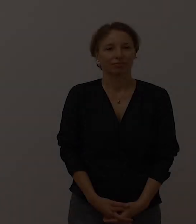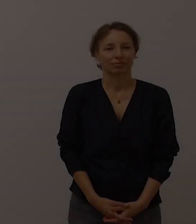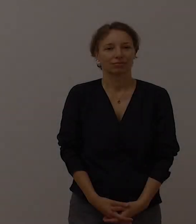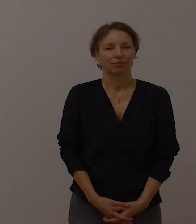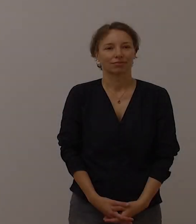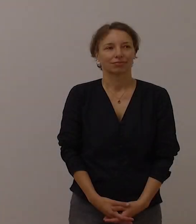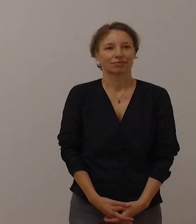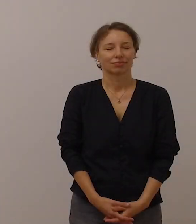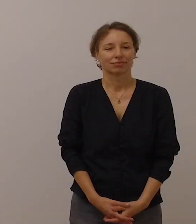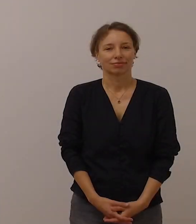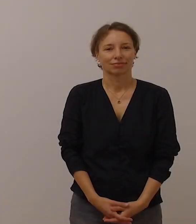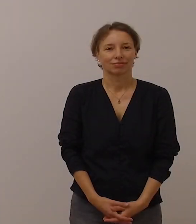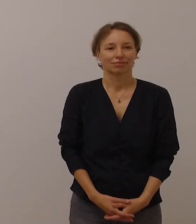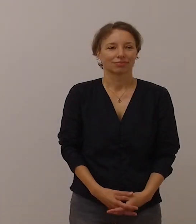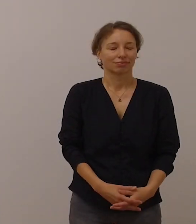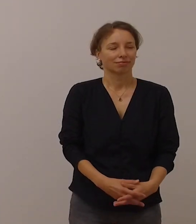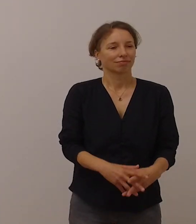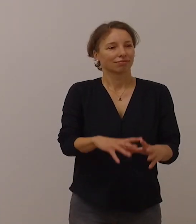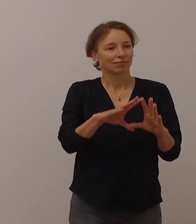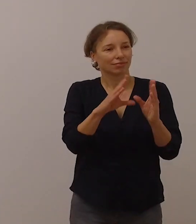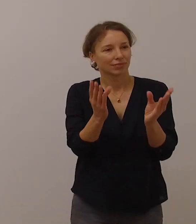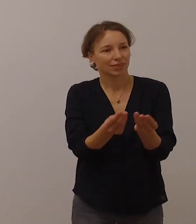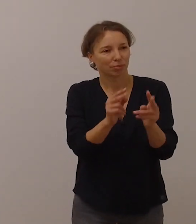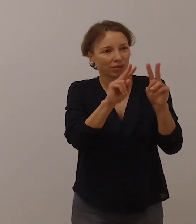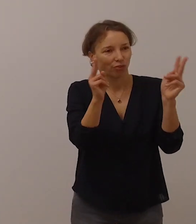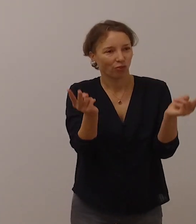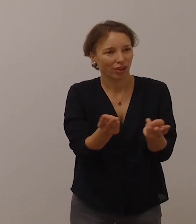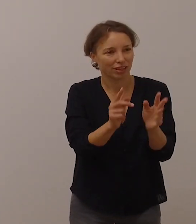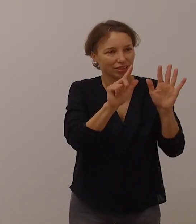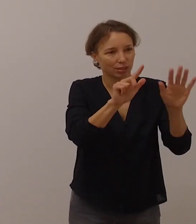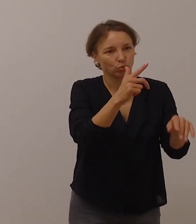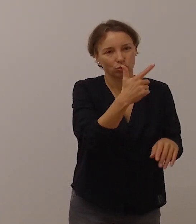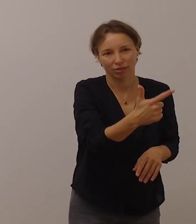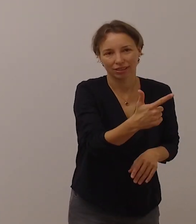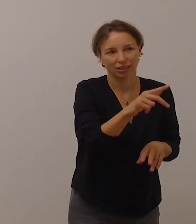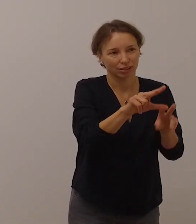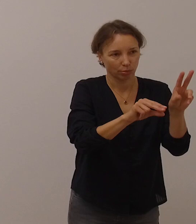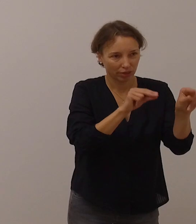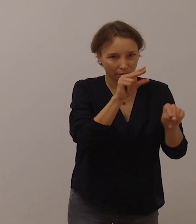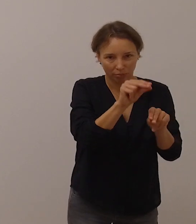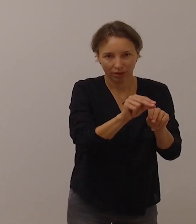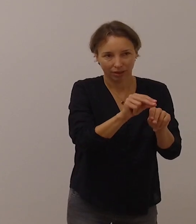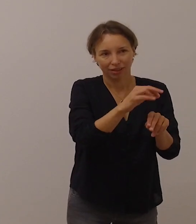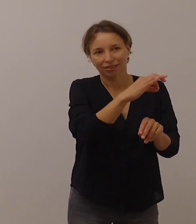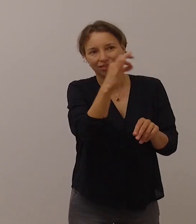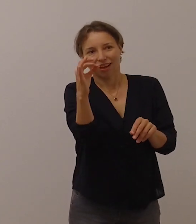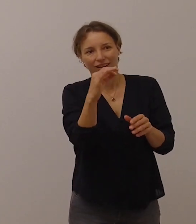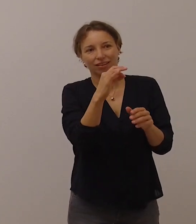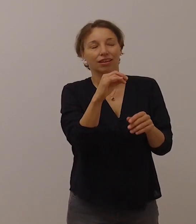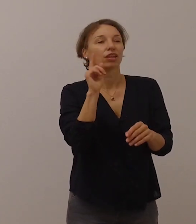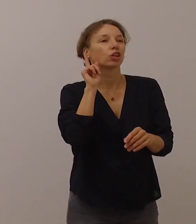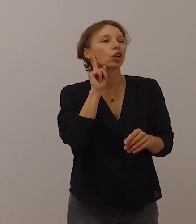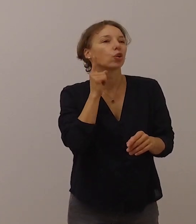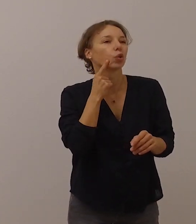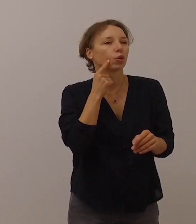Die ganze Welt begeht am 27. September den Tag der Gehörlosen.